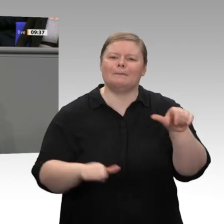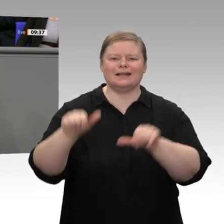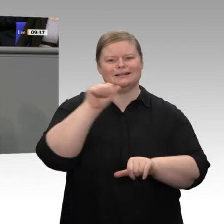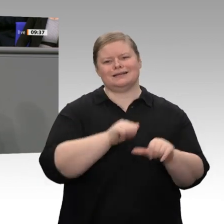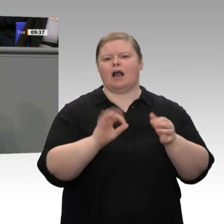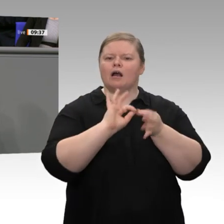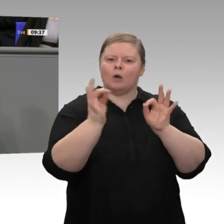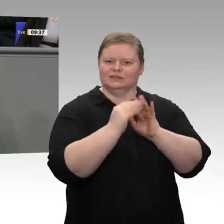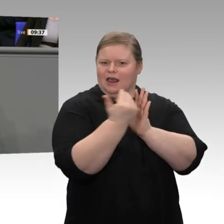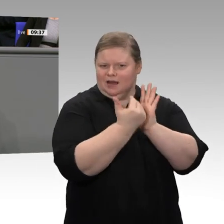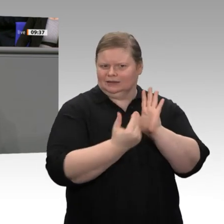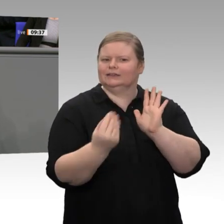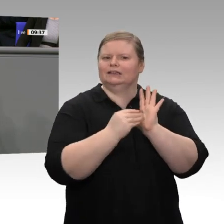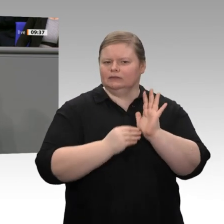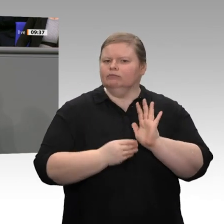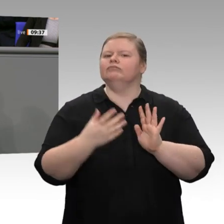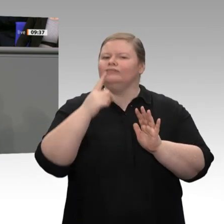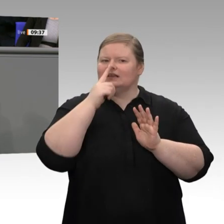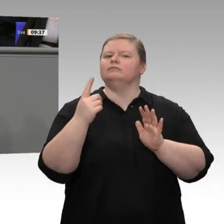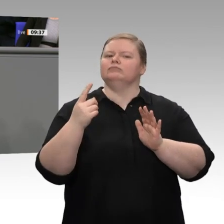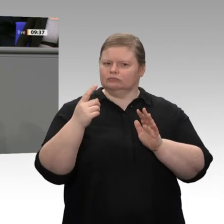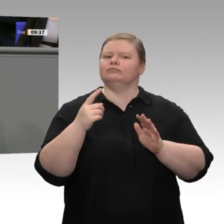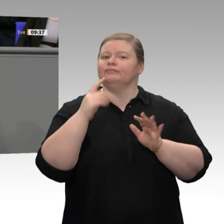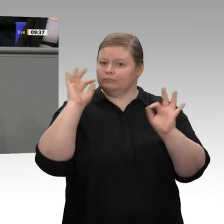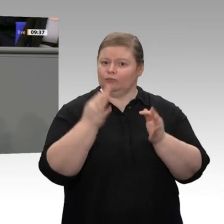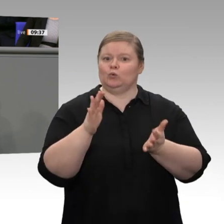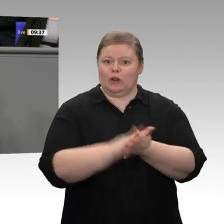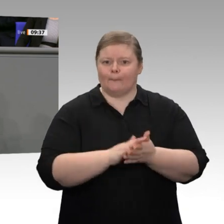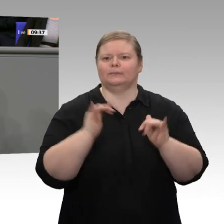in Deutschland aus, damit wir ein Land des Ausprobierens werden. Das muss jetzt das